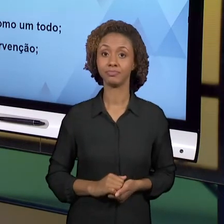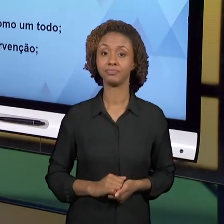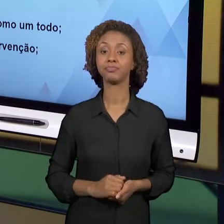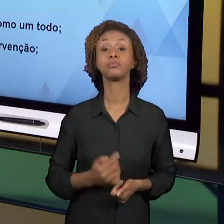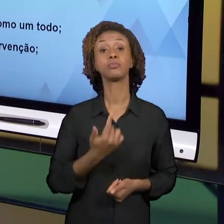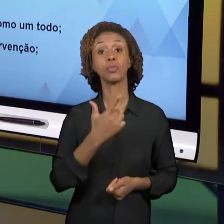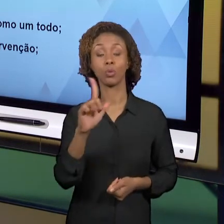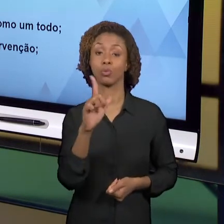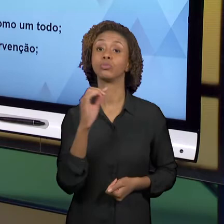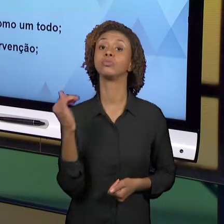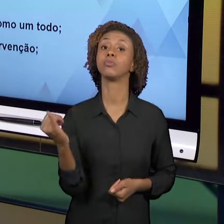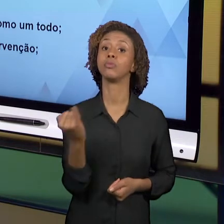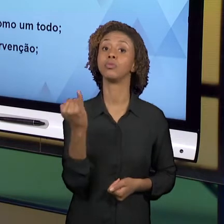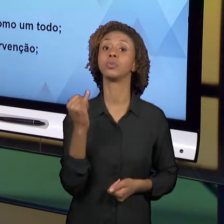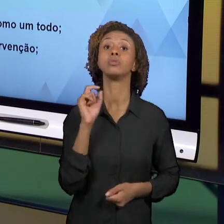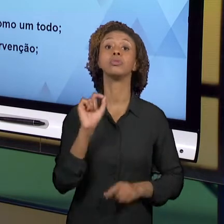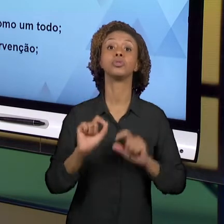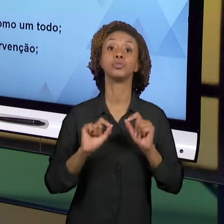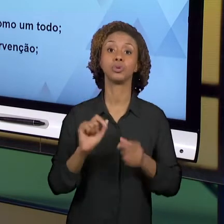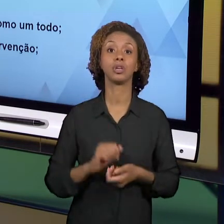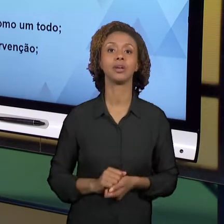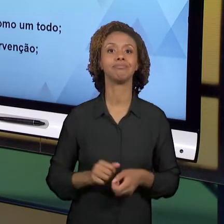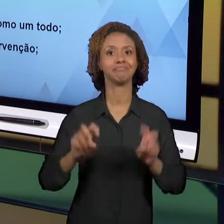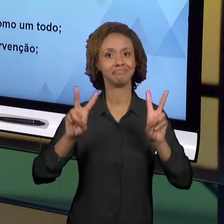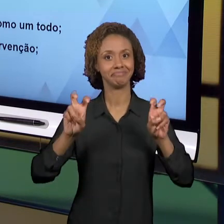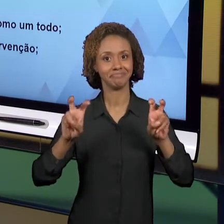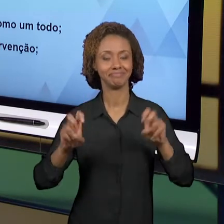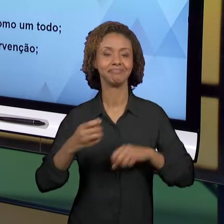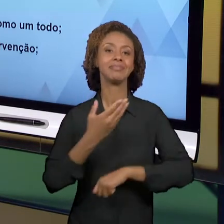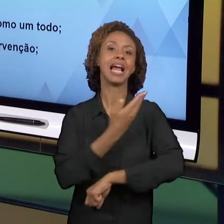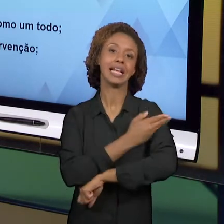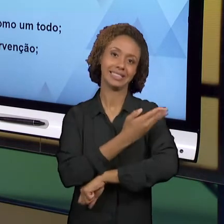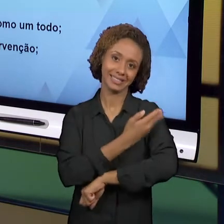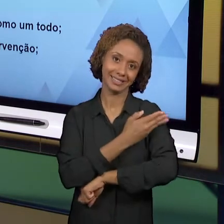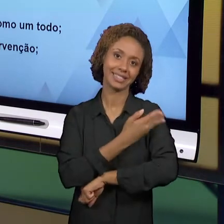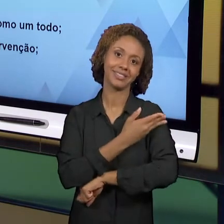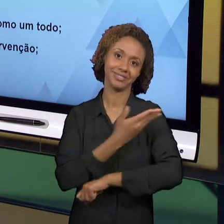ESTÁGIO EM GEOGRAFIA E HISTÓRIA. O ESTÁGIO